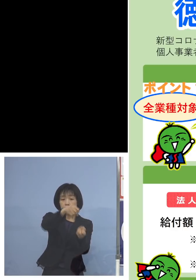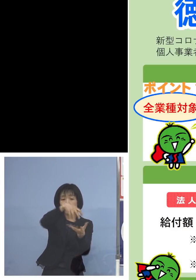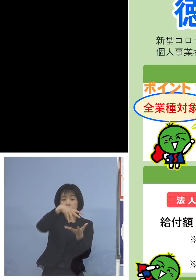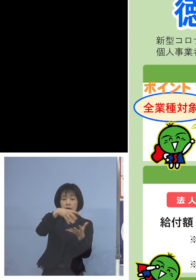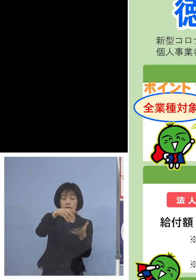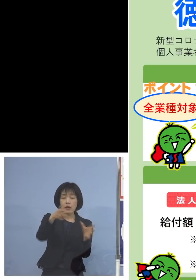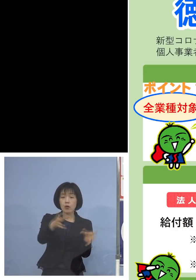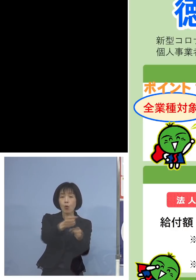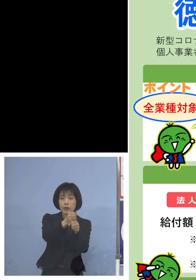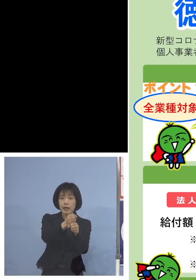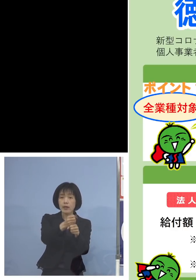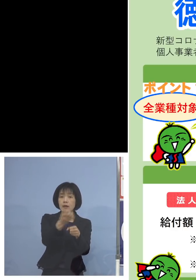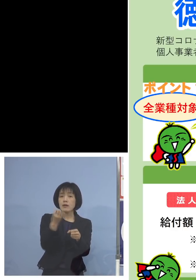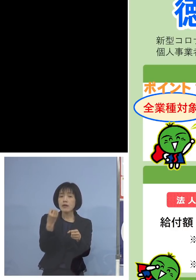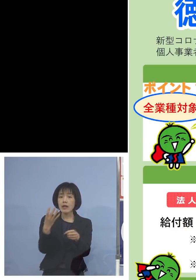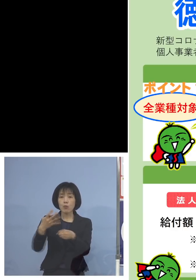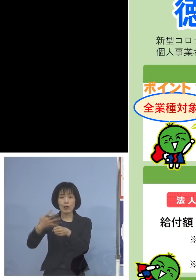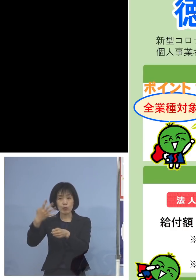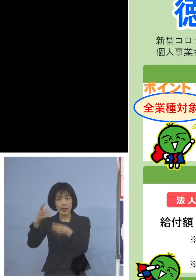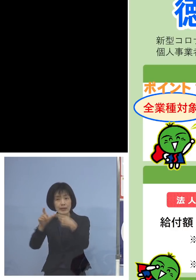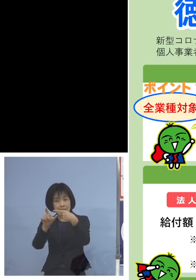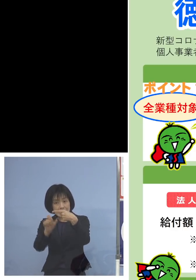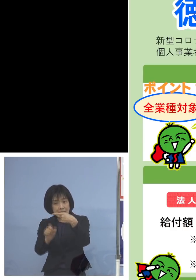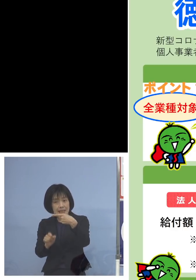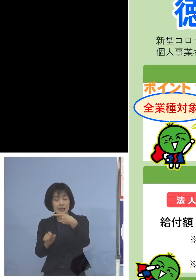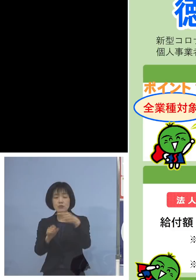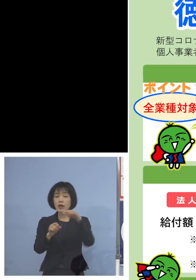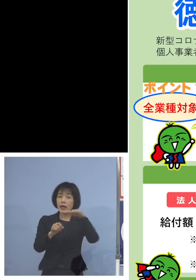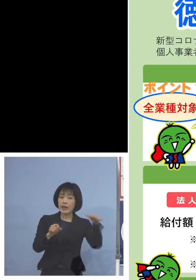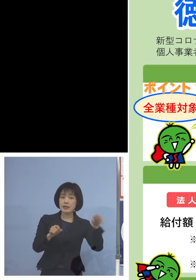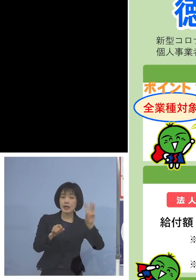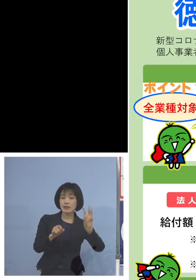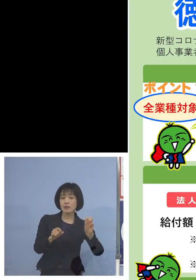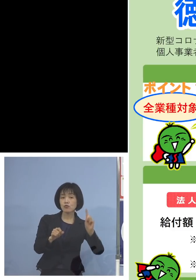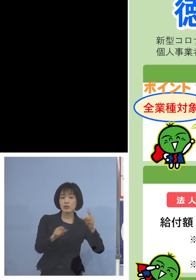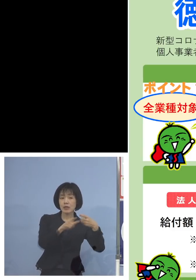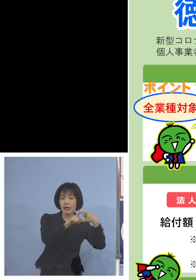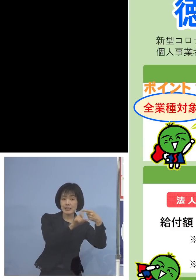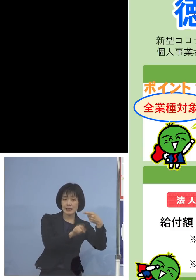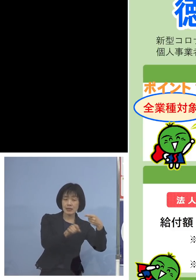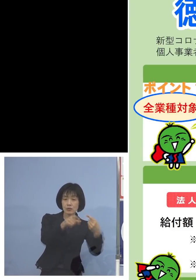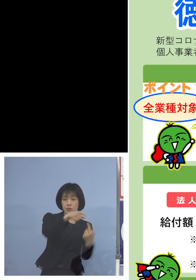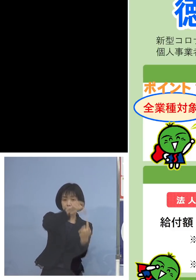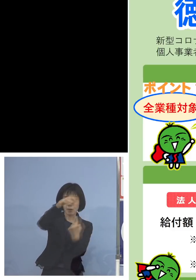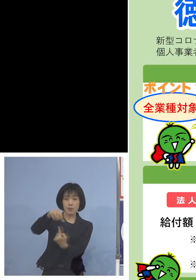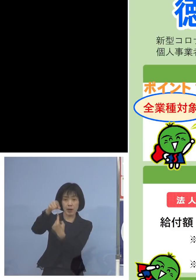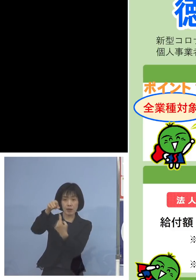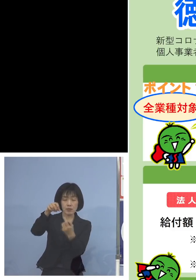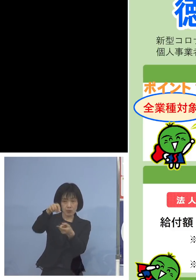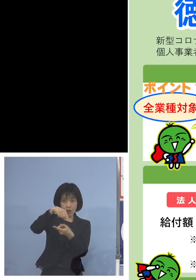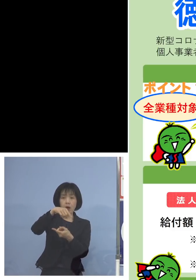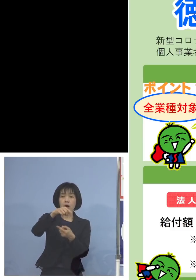例えば令和4年1月と平成31年1月を 選ばれた方はそれぞれのところですね